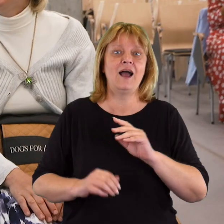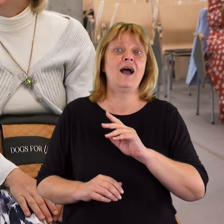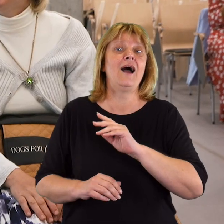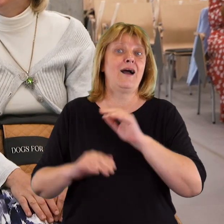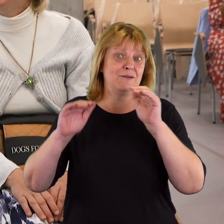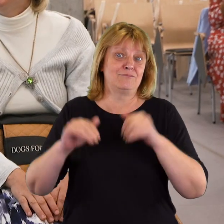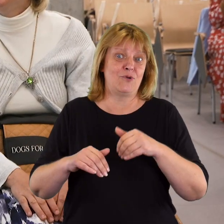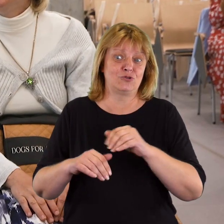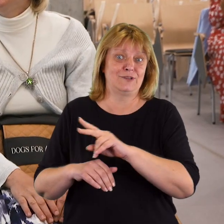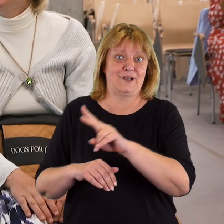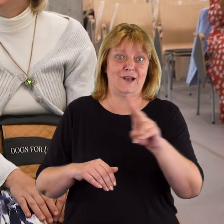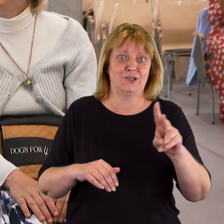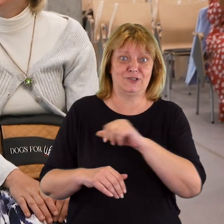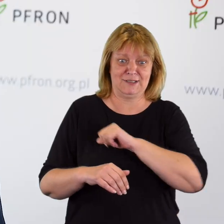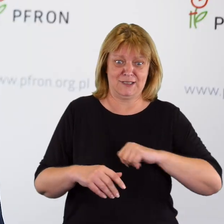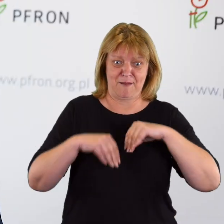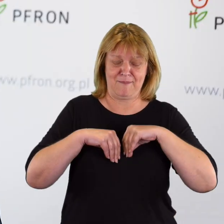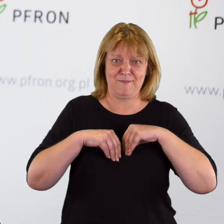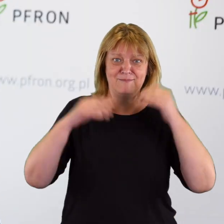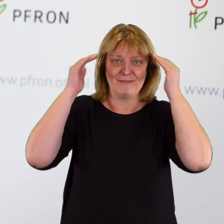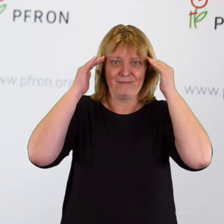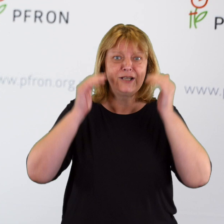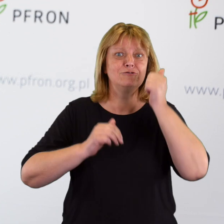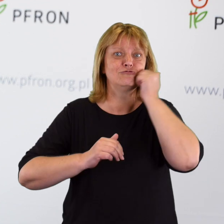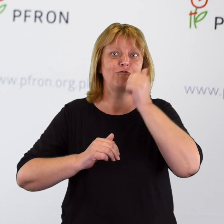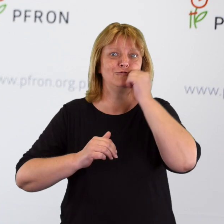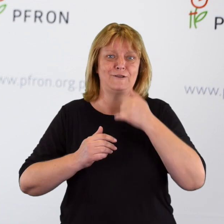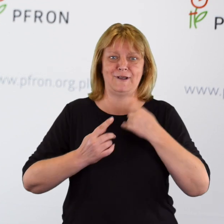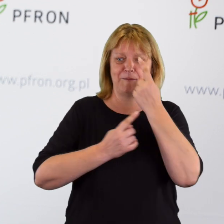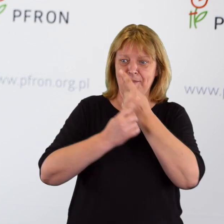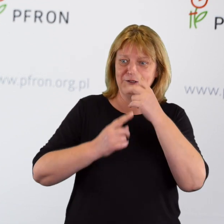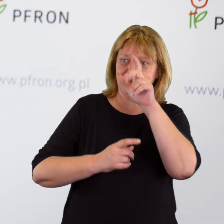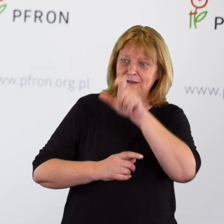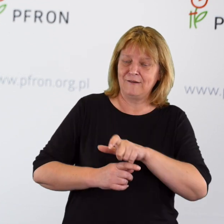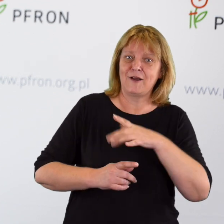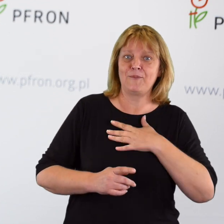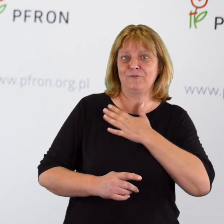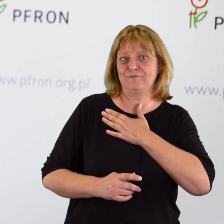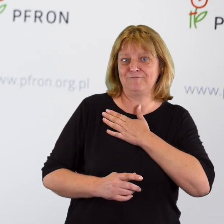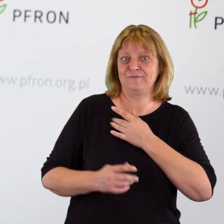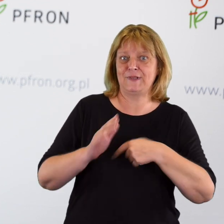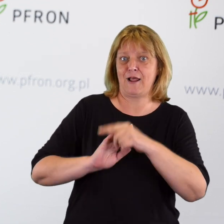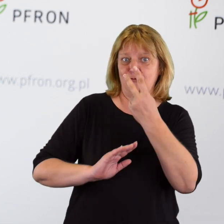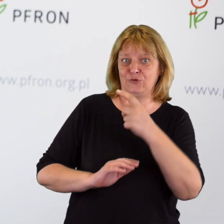którą możemy wdrażać sami u siebie każdego dnia, gdy myślimy z życzliwością o drugim człowieku.